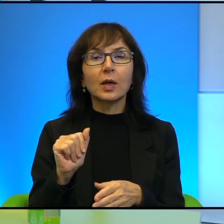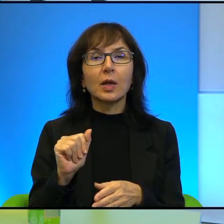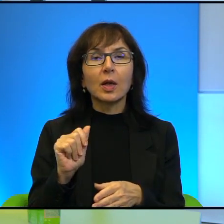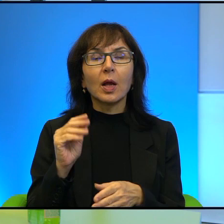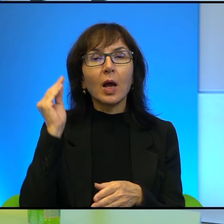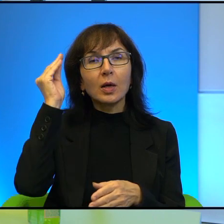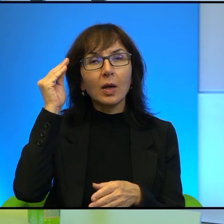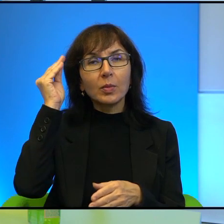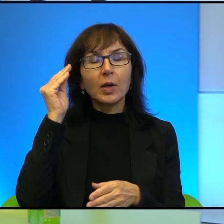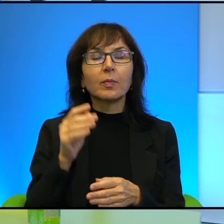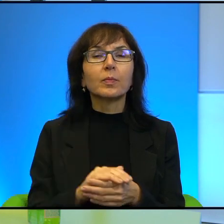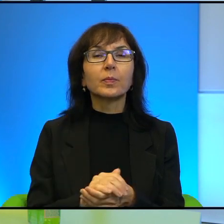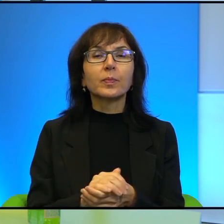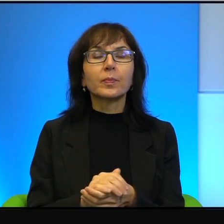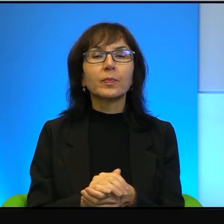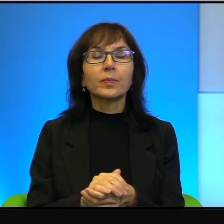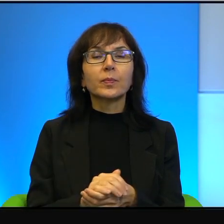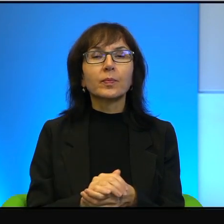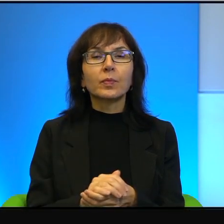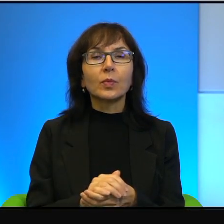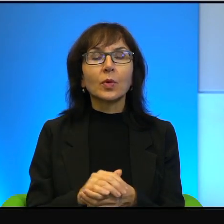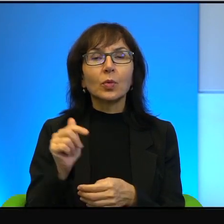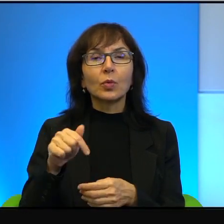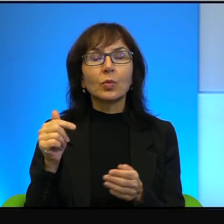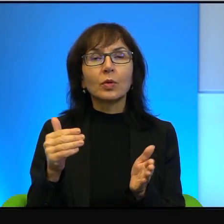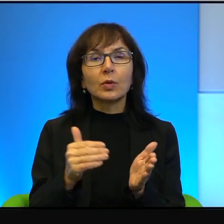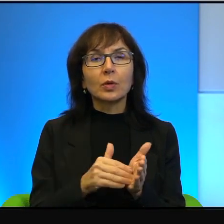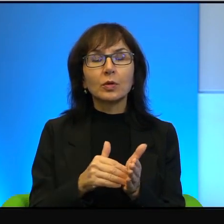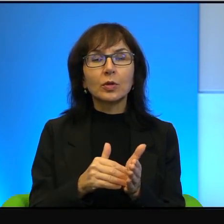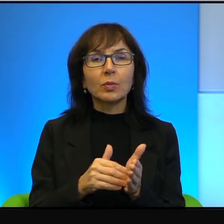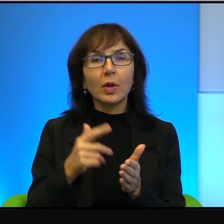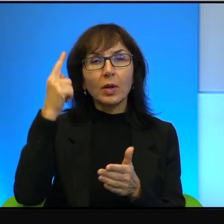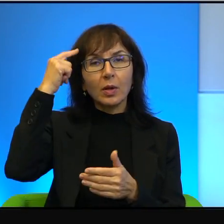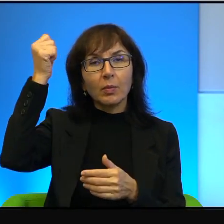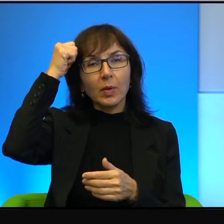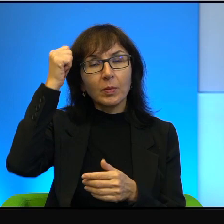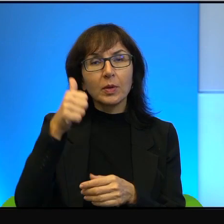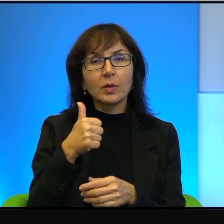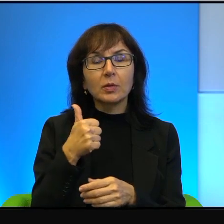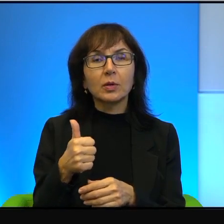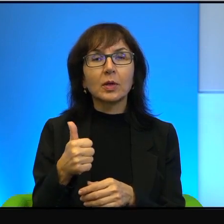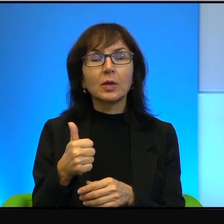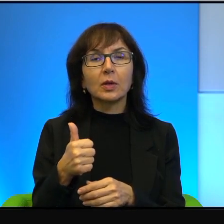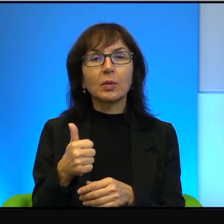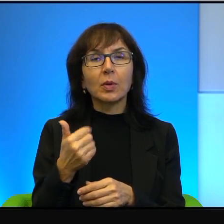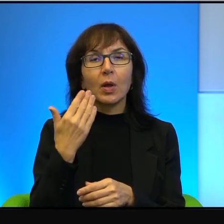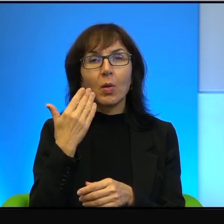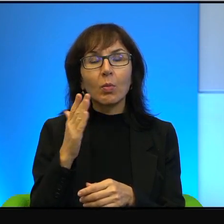Wie Pani, to tutaj trzeba pamiętać o jednym, bardzo mocno o tym pamiętać,